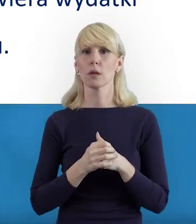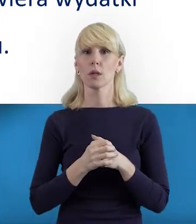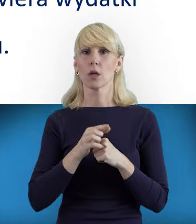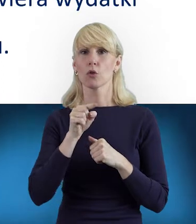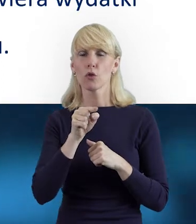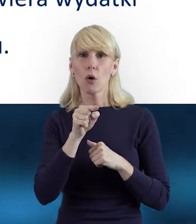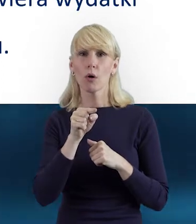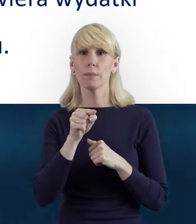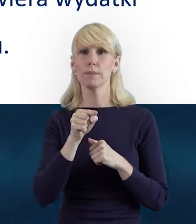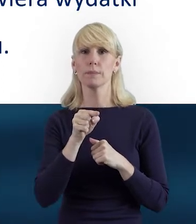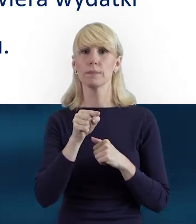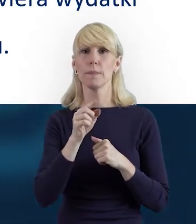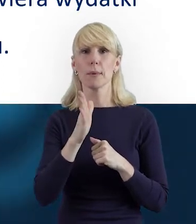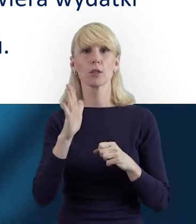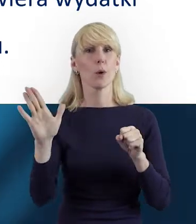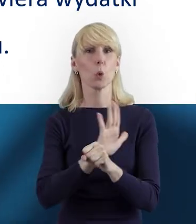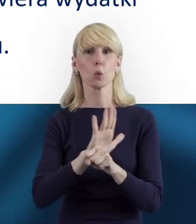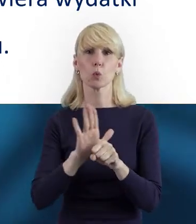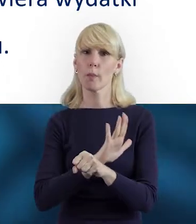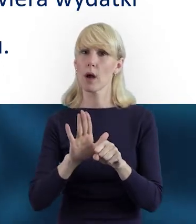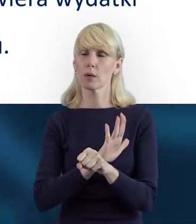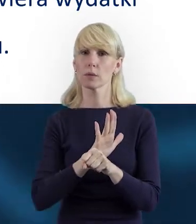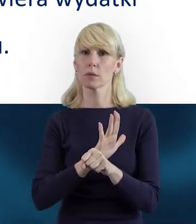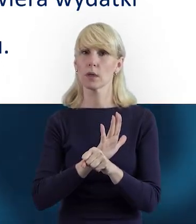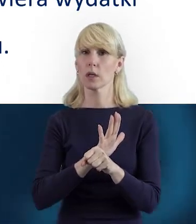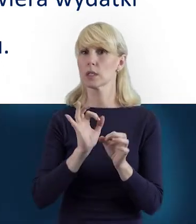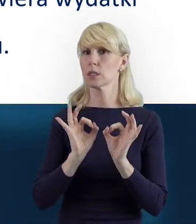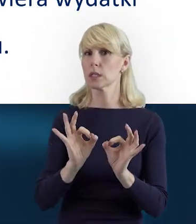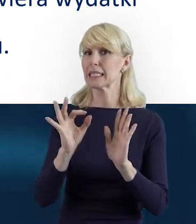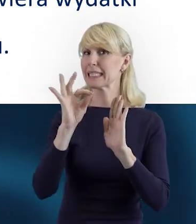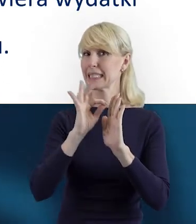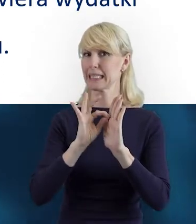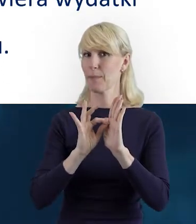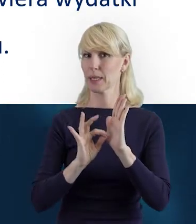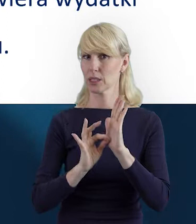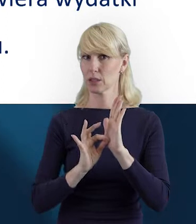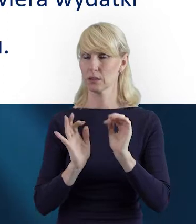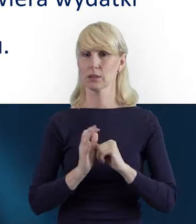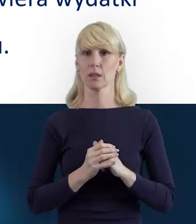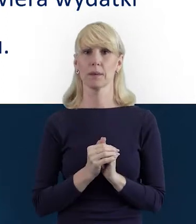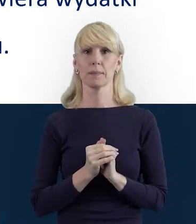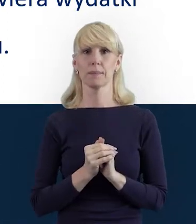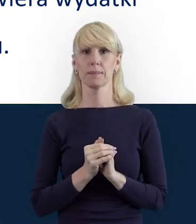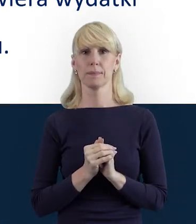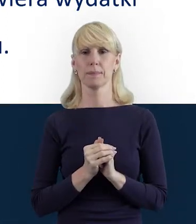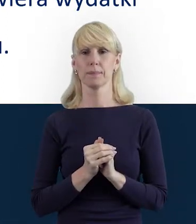jeśli właśnie będziemy ją uzupełniać na bieżąco, systematycznie. Też chciałabym tutaj przy okazji Państwu powiedzieć,